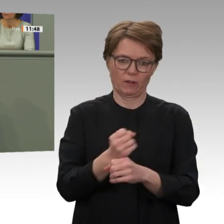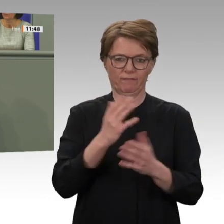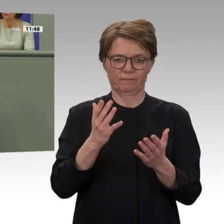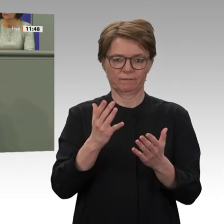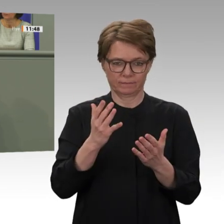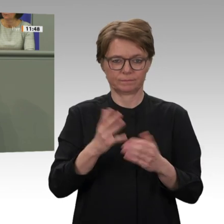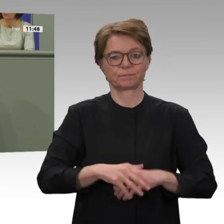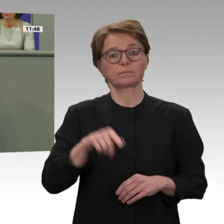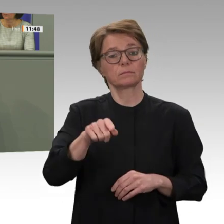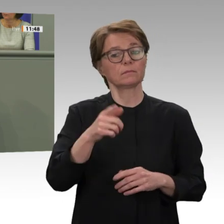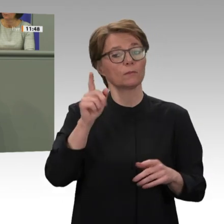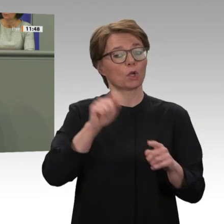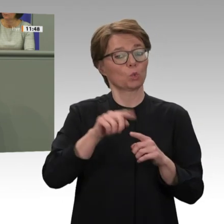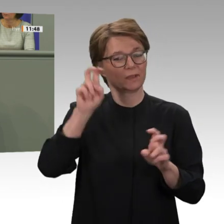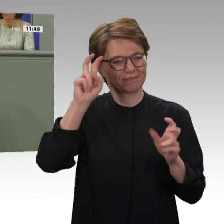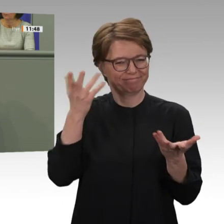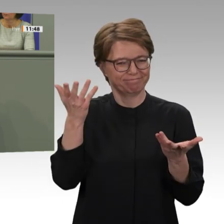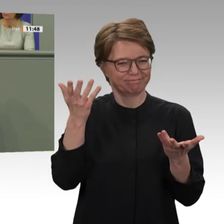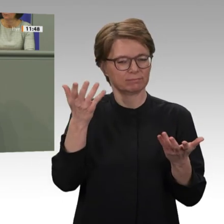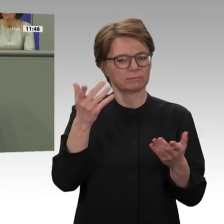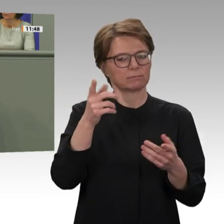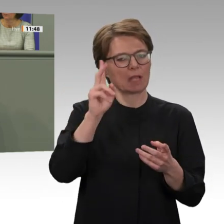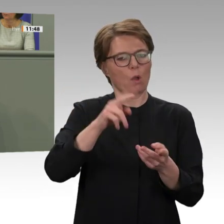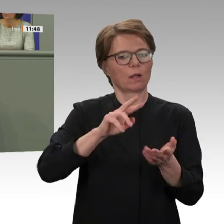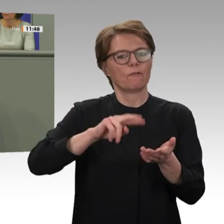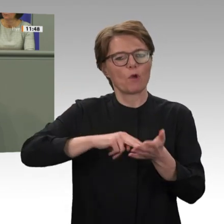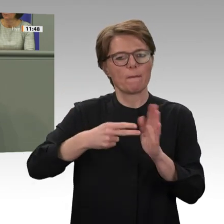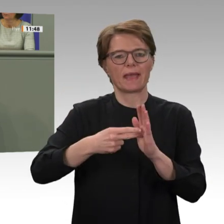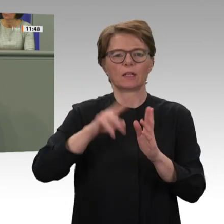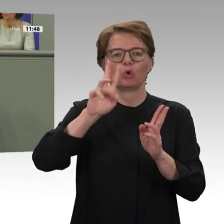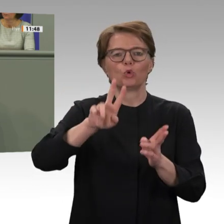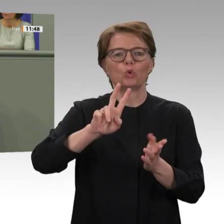nur vier Leute, hätte man das ja machen können. Diesen Kniff habe ich nicht ganz